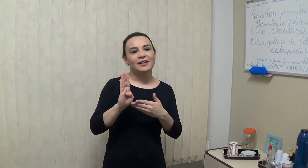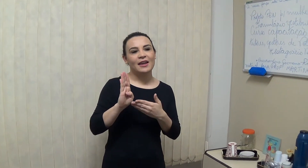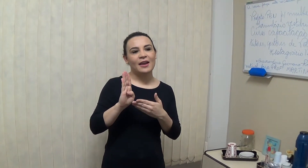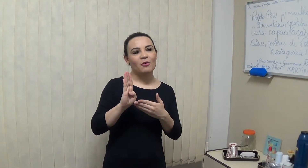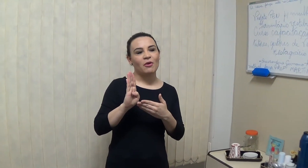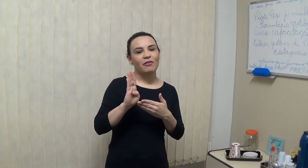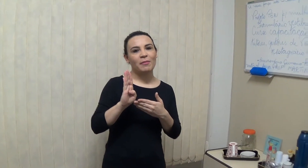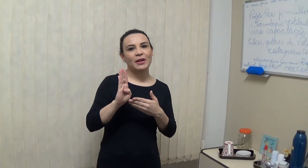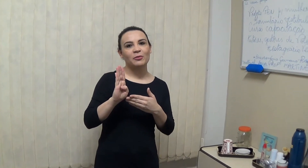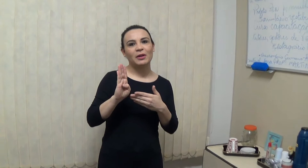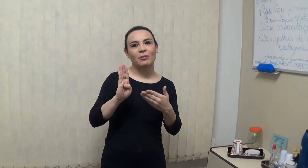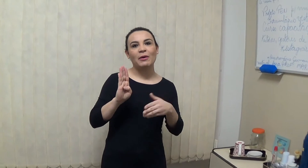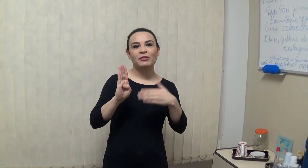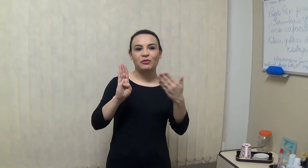Já foi convencionado que o Alfabeto Manual